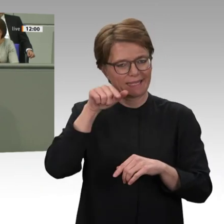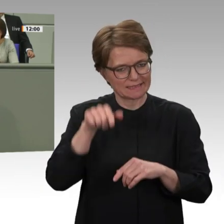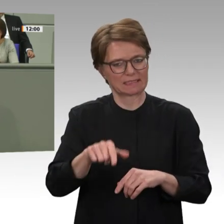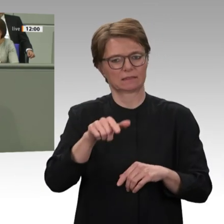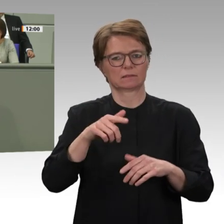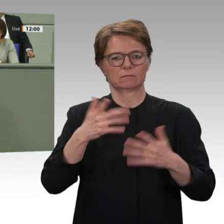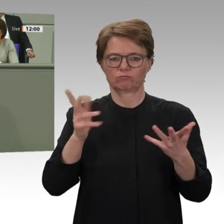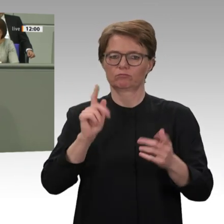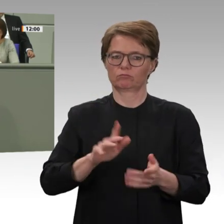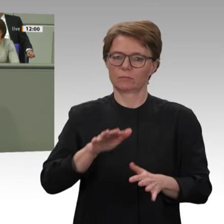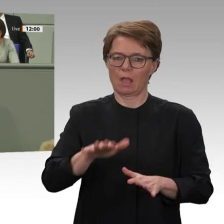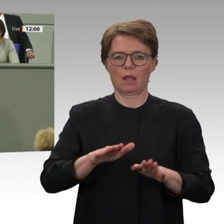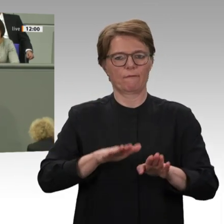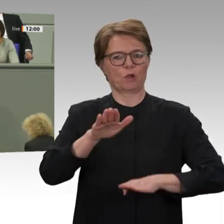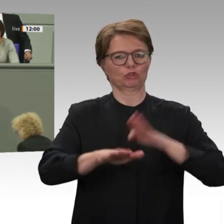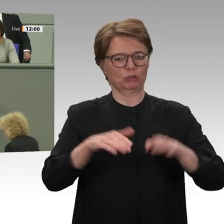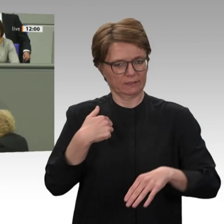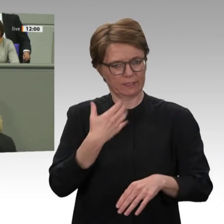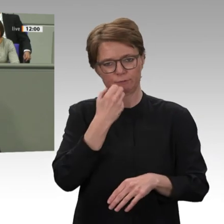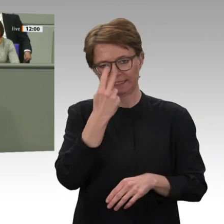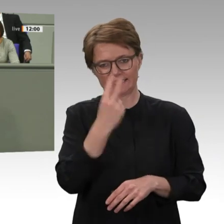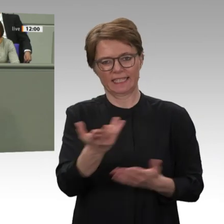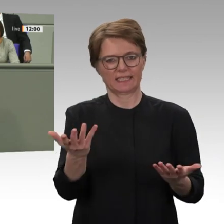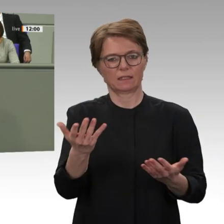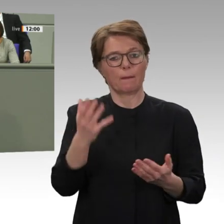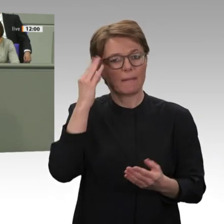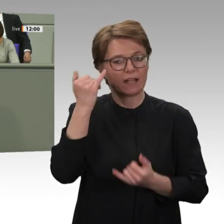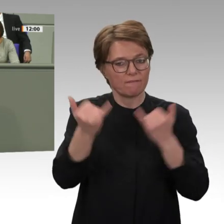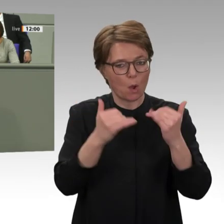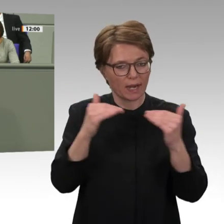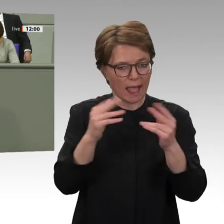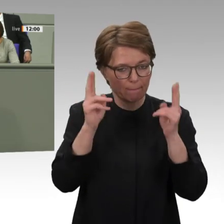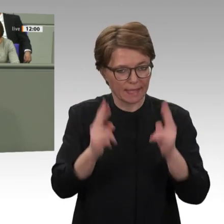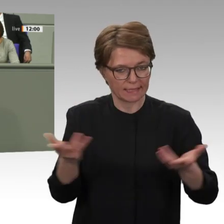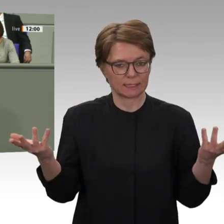Gestaltung eines sogenannten Transitional- Justice-Prozesses, also einer rechtlichen